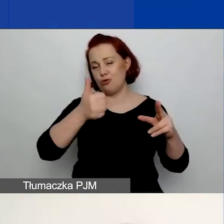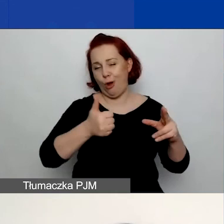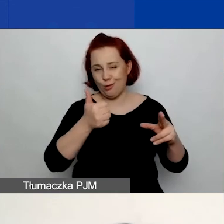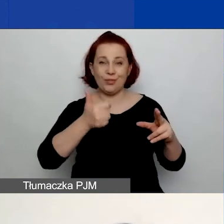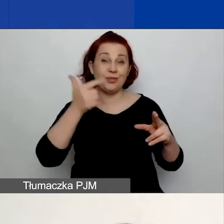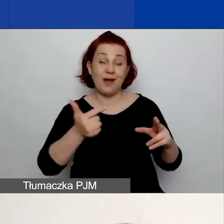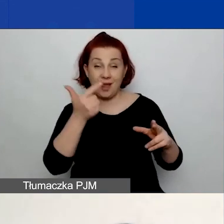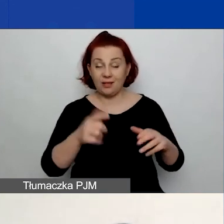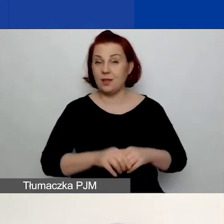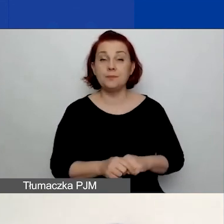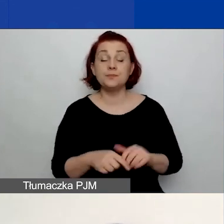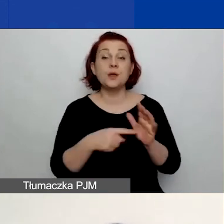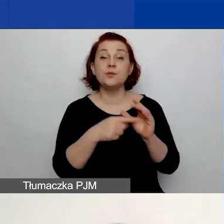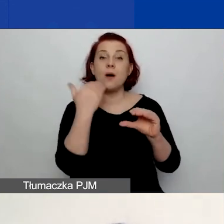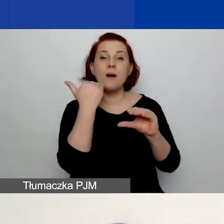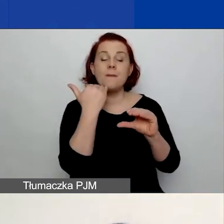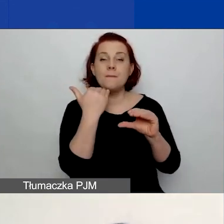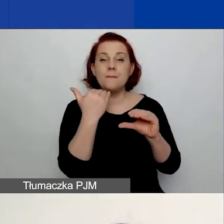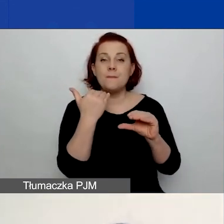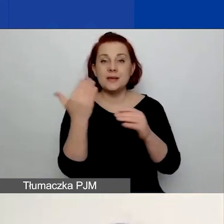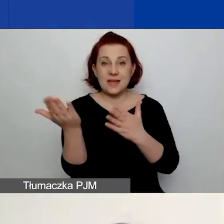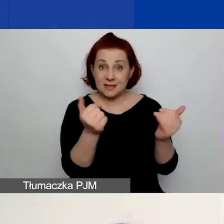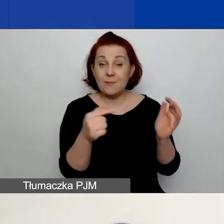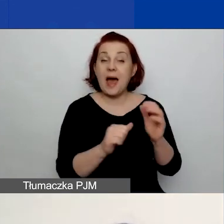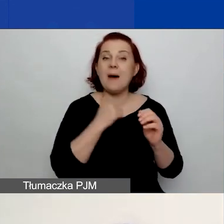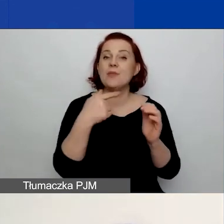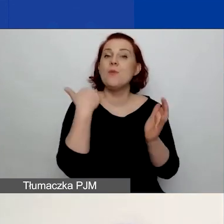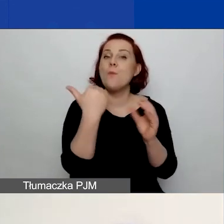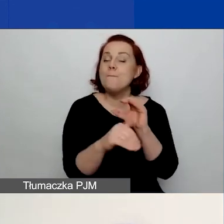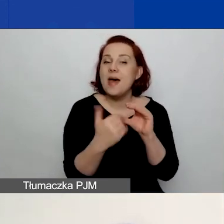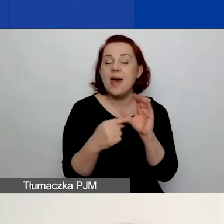Nie będzie - do tego zniechęcamy, żeby to nie był adres e-mail osoby,